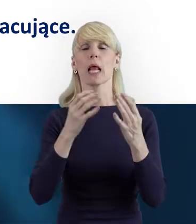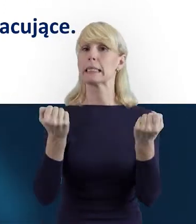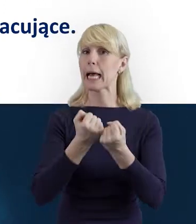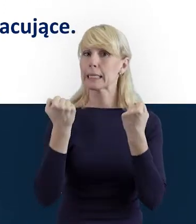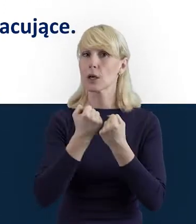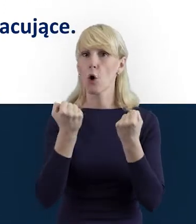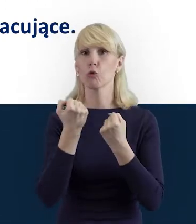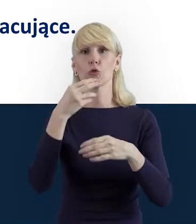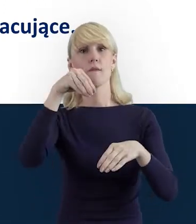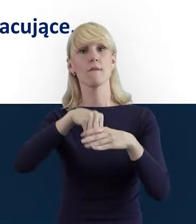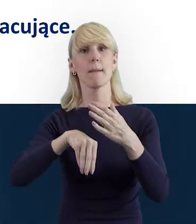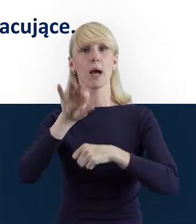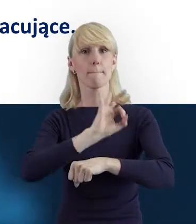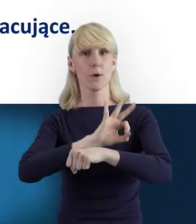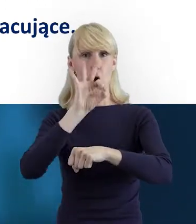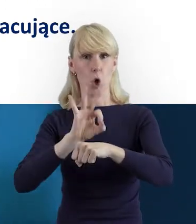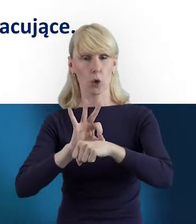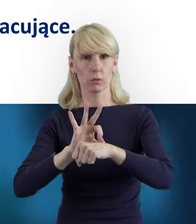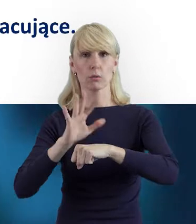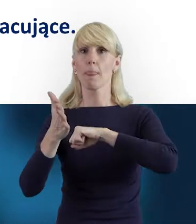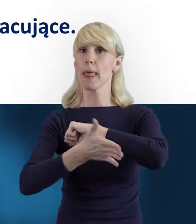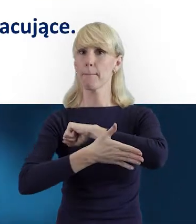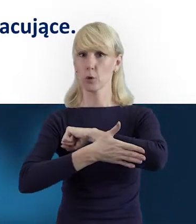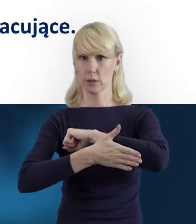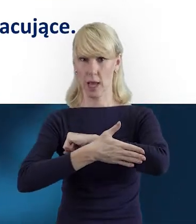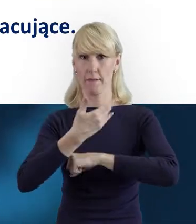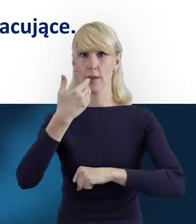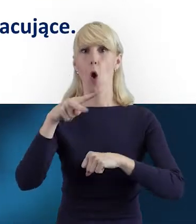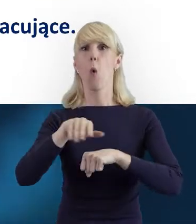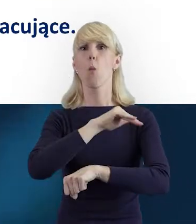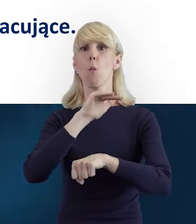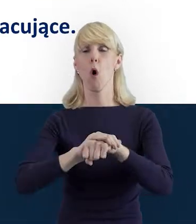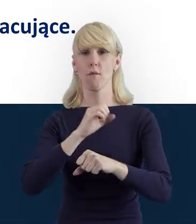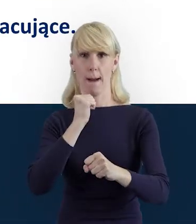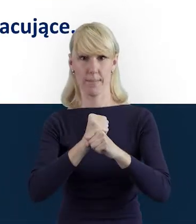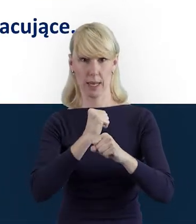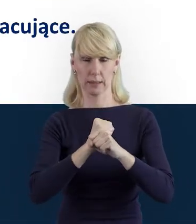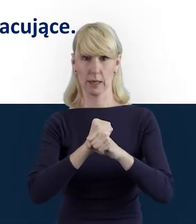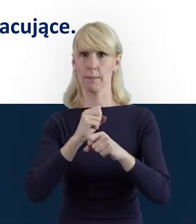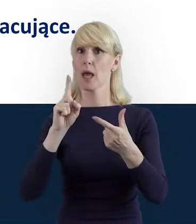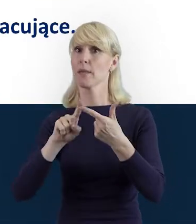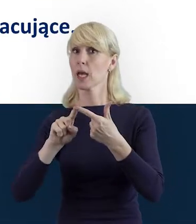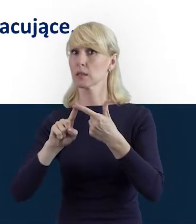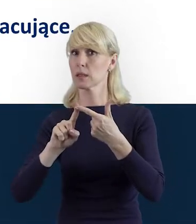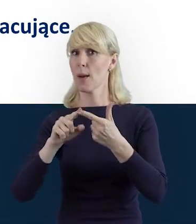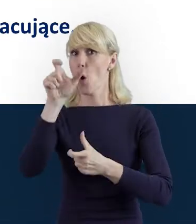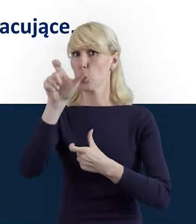lub czynności w ramach projektu na podstawie stosunku pracy, jak również osoba fizyczna prowadząca działalność gospodarczą,